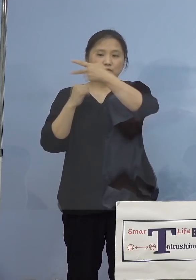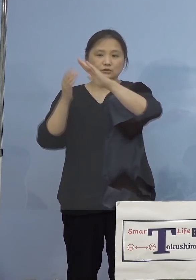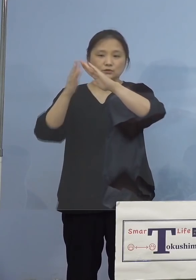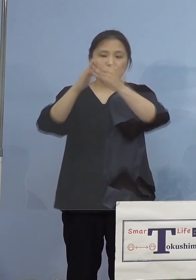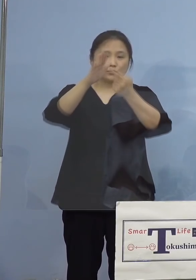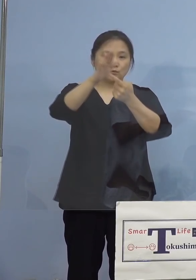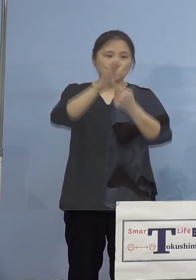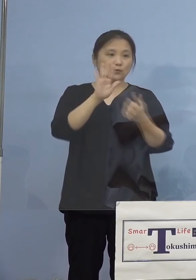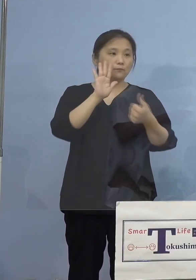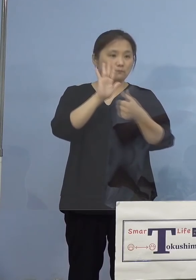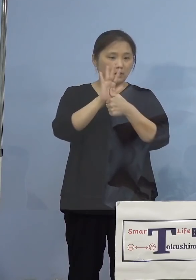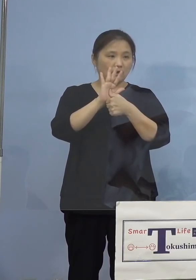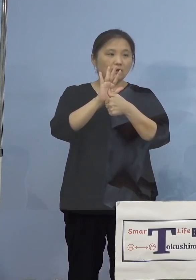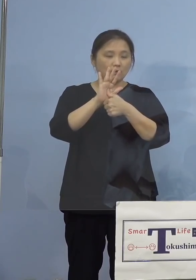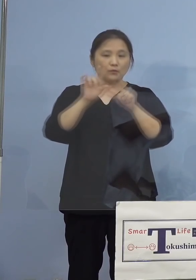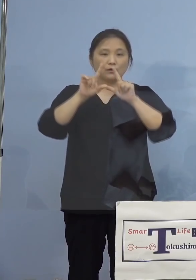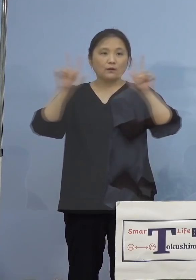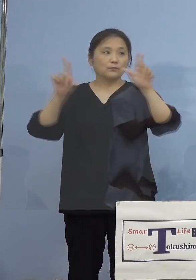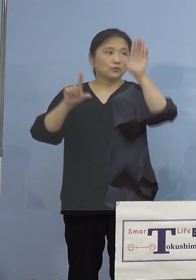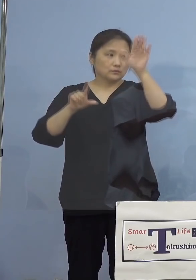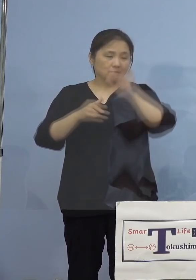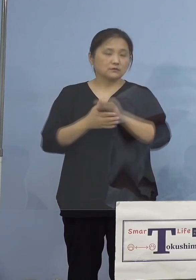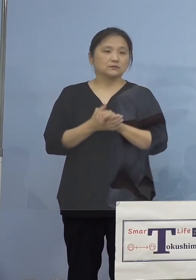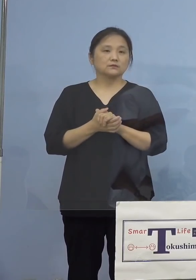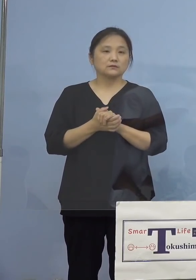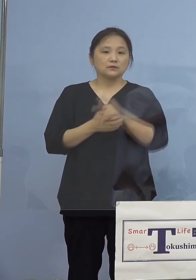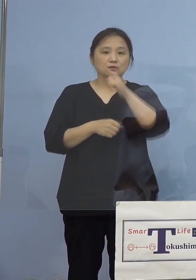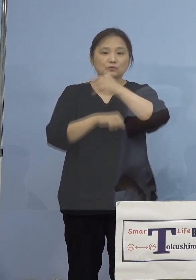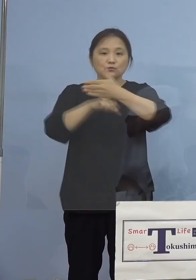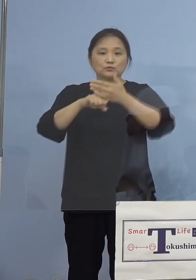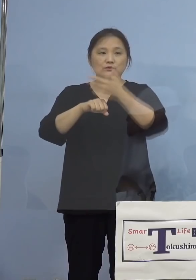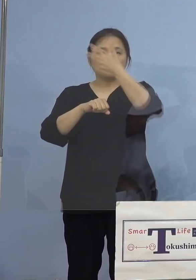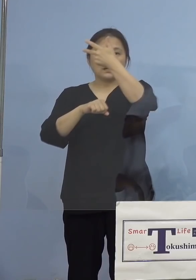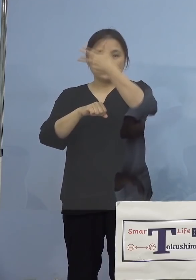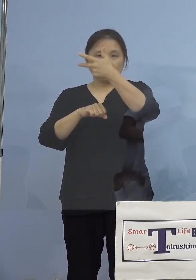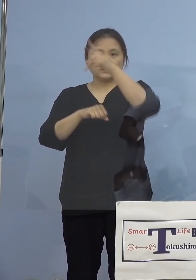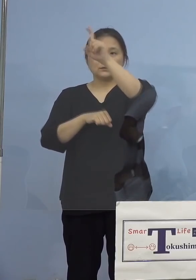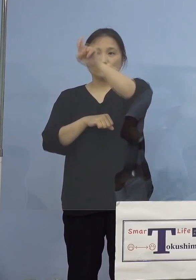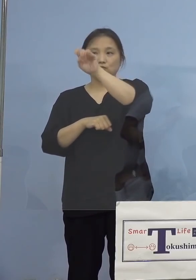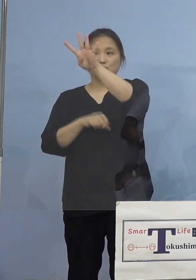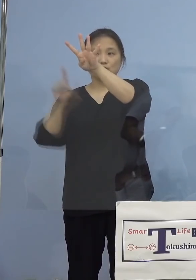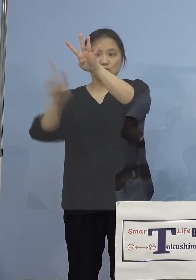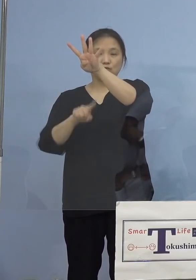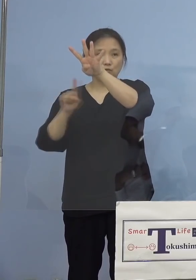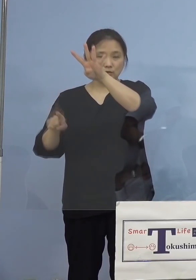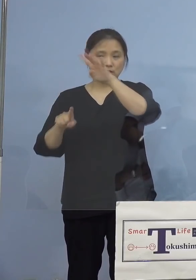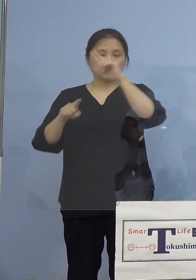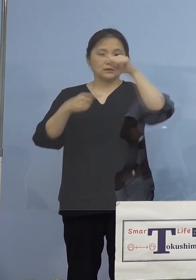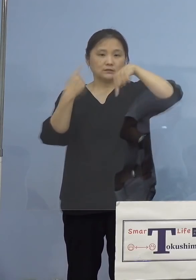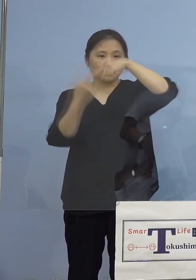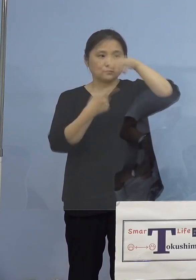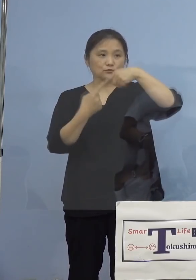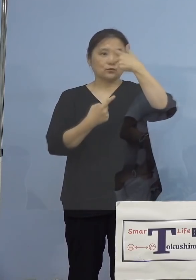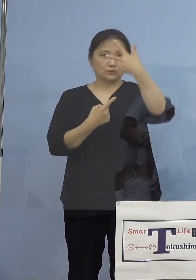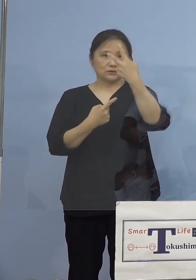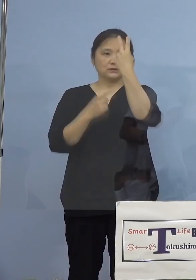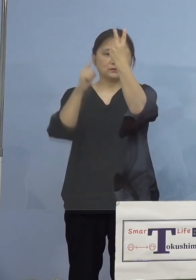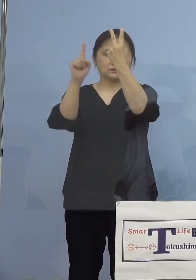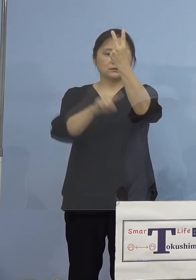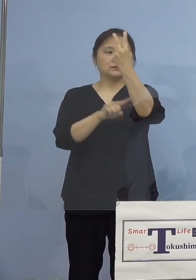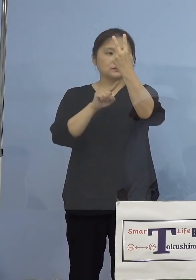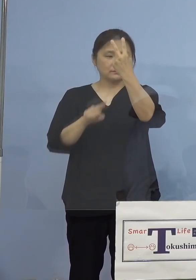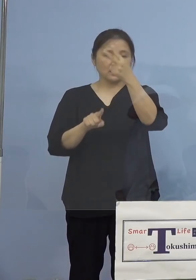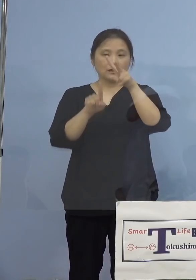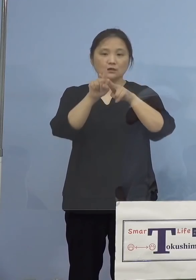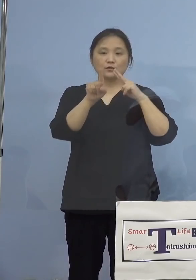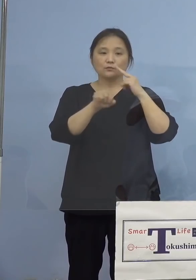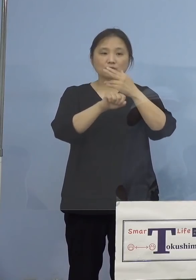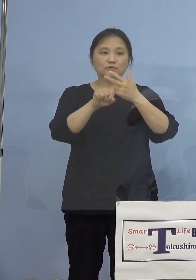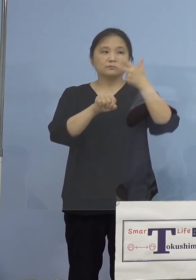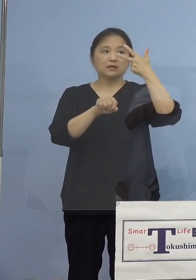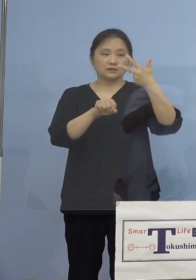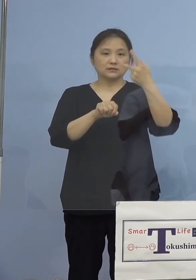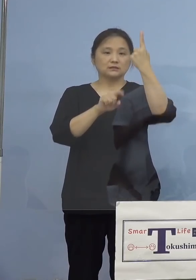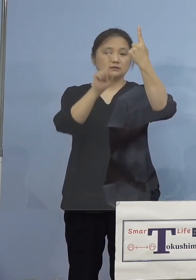公表させていただきます 徳島市14名、鳴門市2名、小松島市1名、